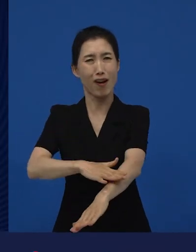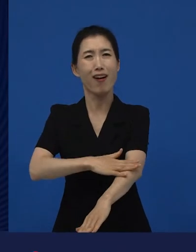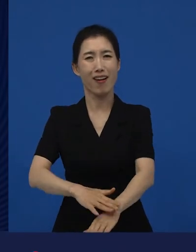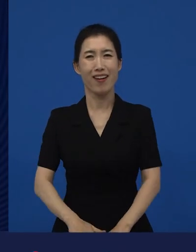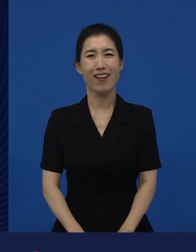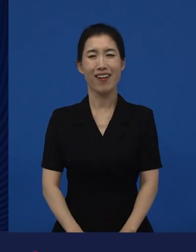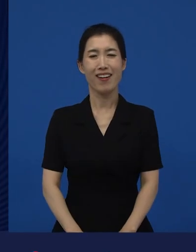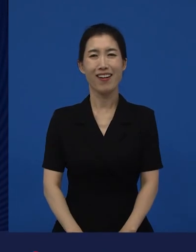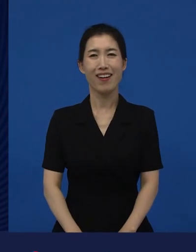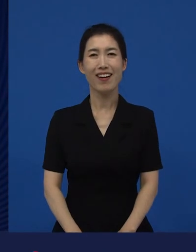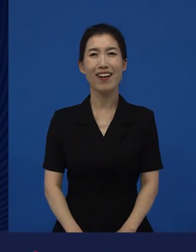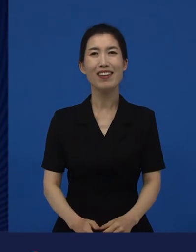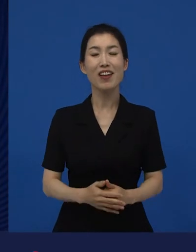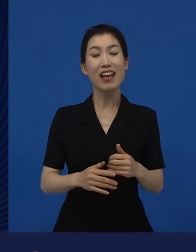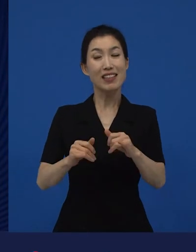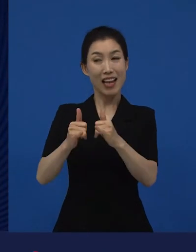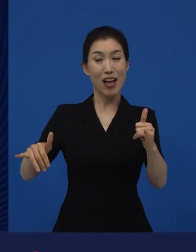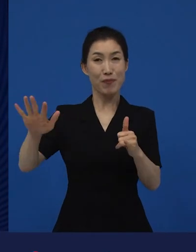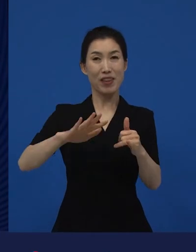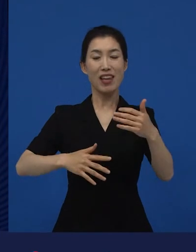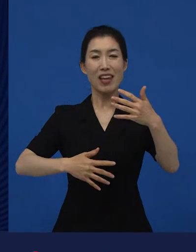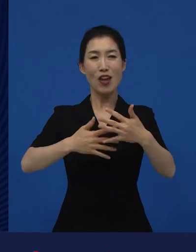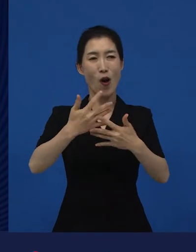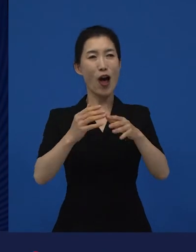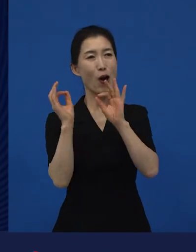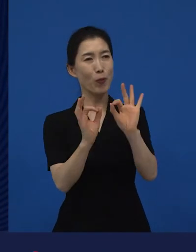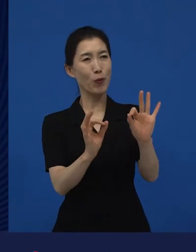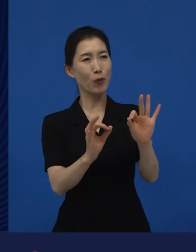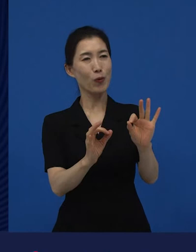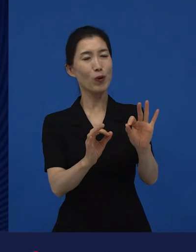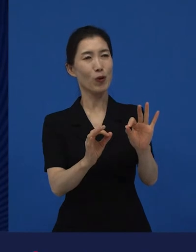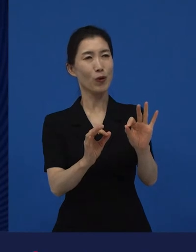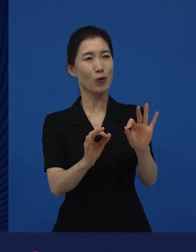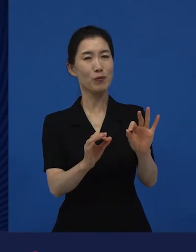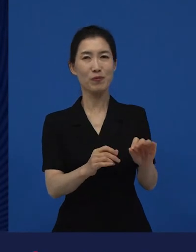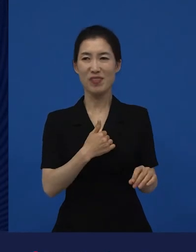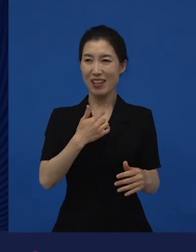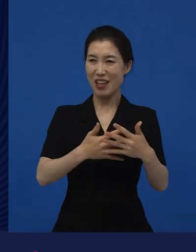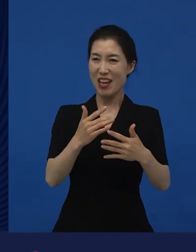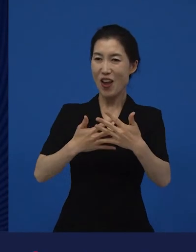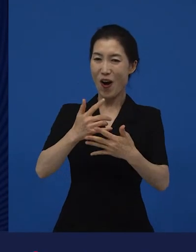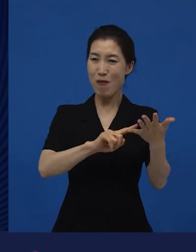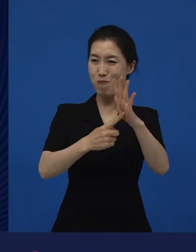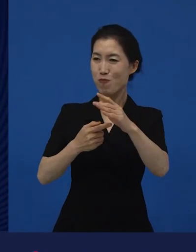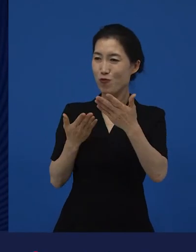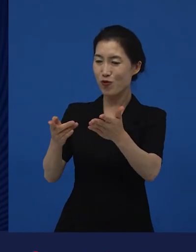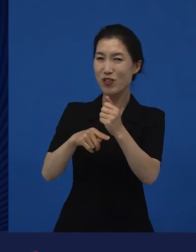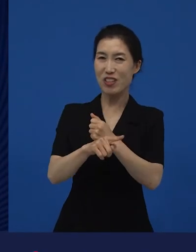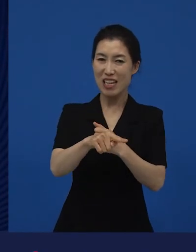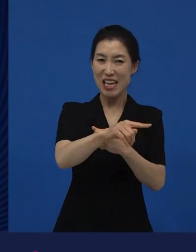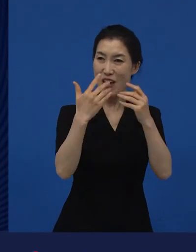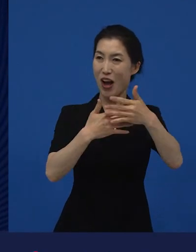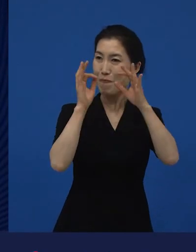사람들이 그 영화를 보고 저희가 무슨 행동 강령을, 액션 플랜을 짜서